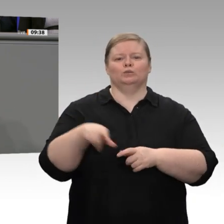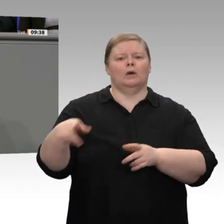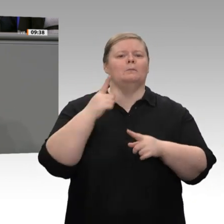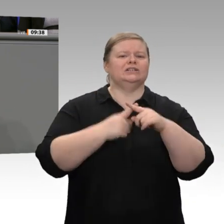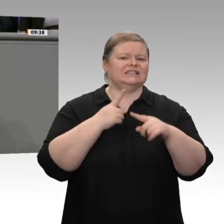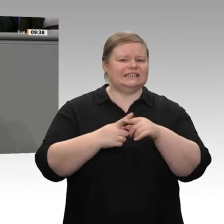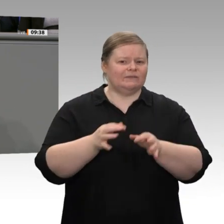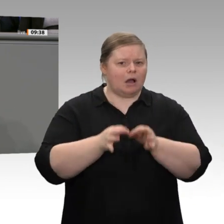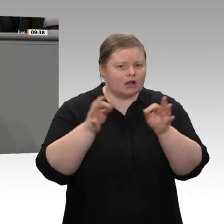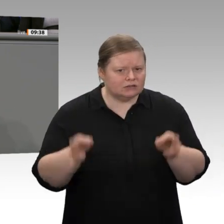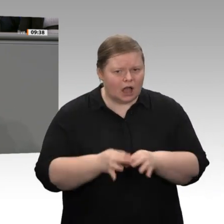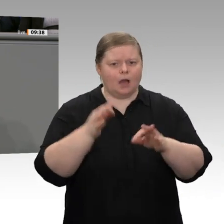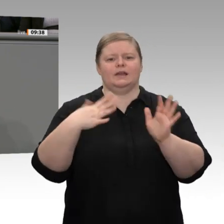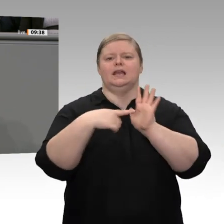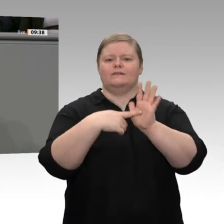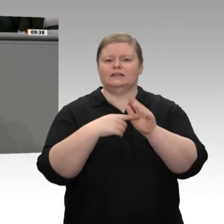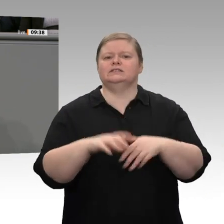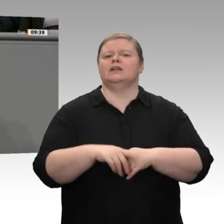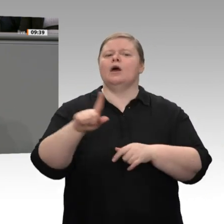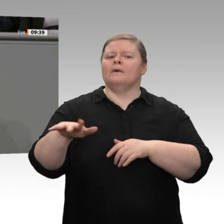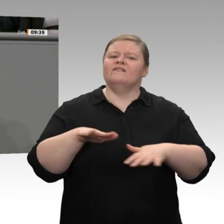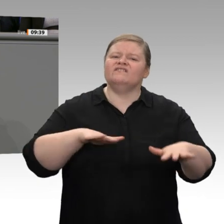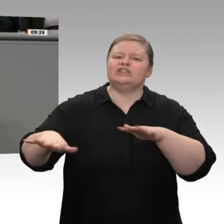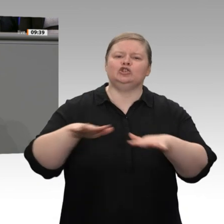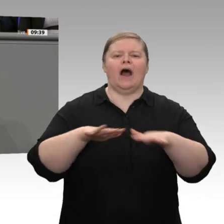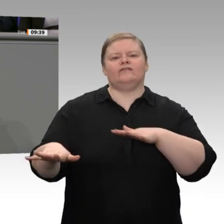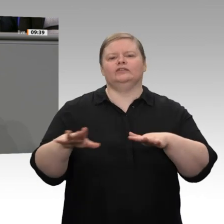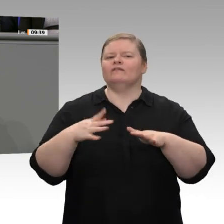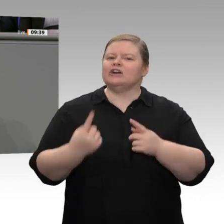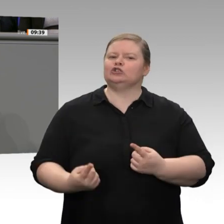um 0,5 Prozentpunkte auf 1,1 Prozent im nächsten Jahr im Wesentlichen darauf zurückzuführen,